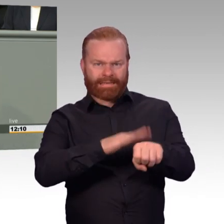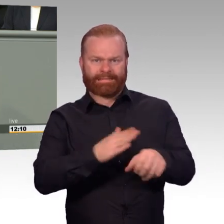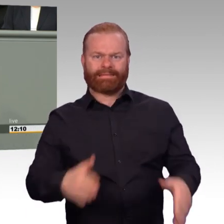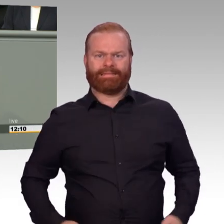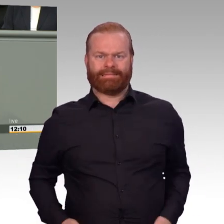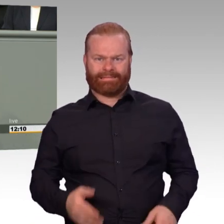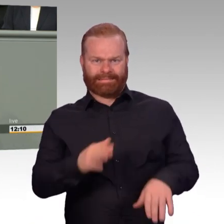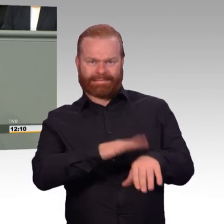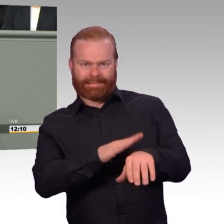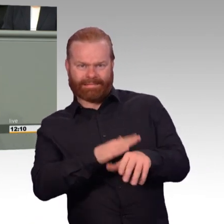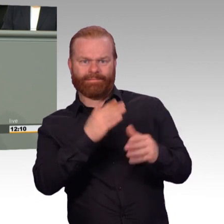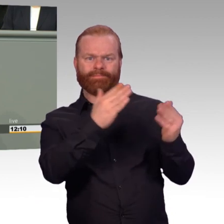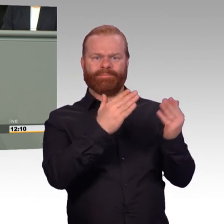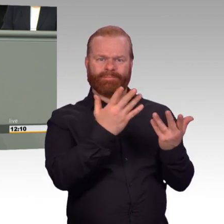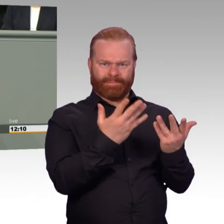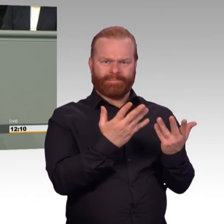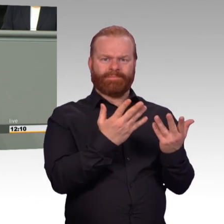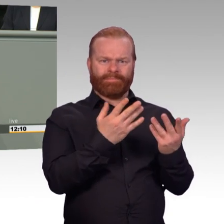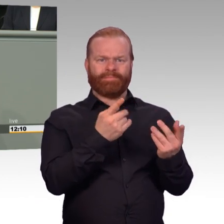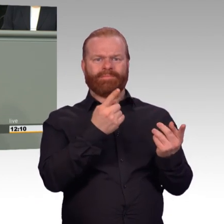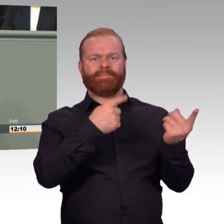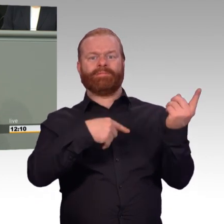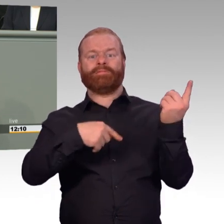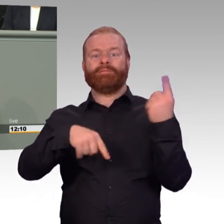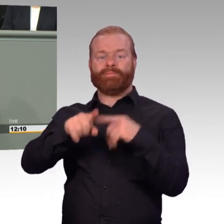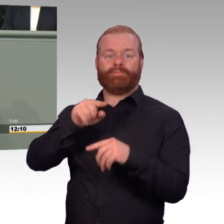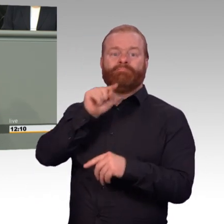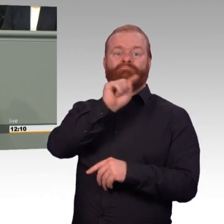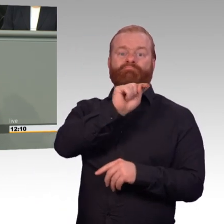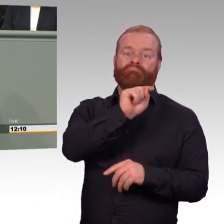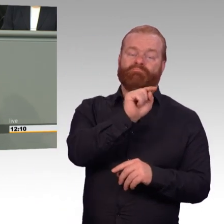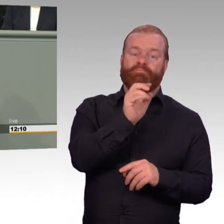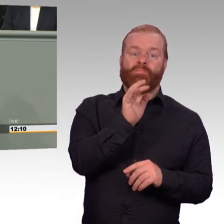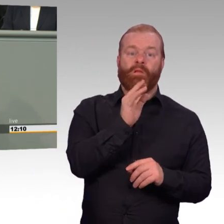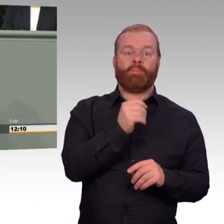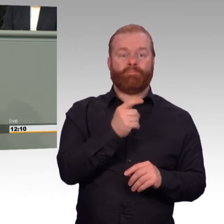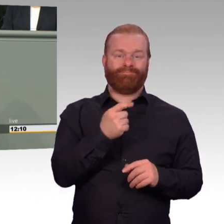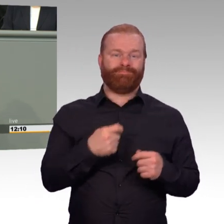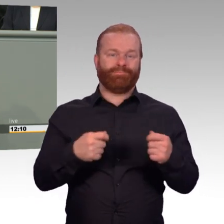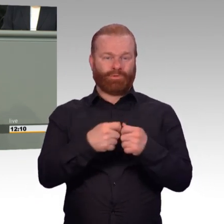die Bundeswehr auch attraktiv sein. Und attraktiv ist die Bundeswehr nur, wenn sie einerseits dem Nachwuchs